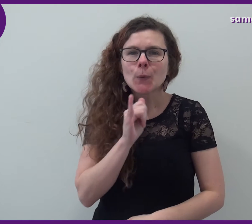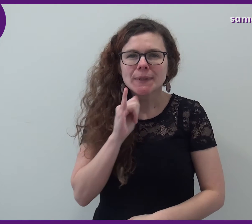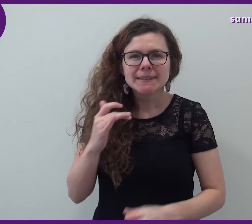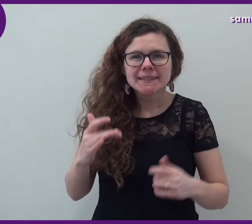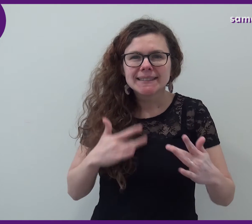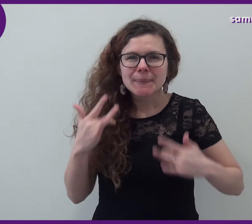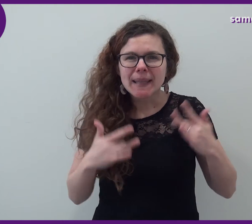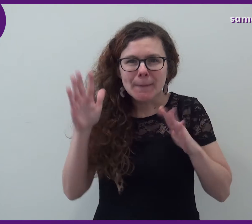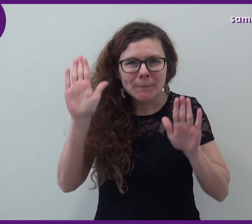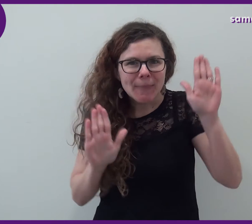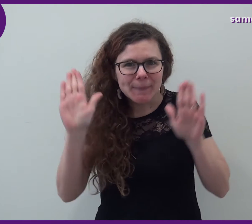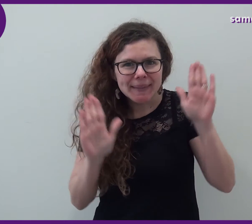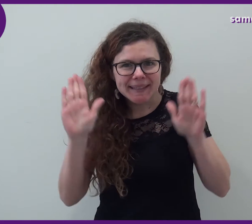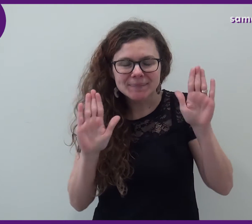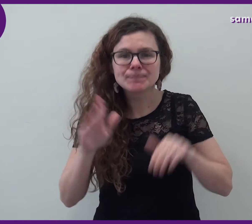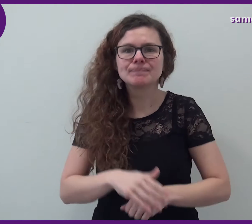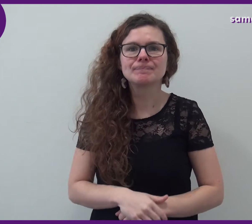Mini-spectacles de mimes